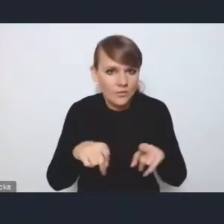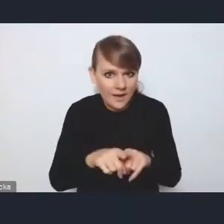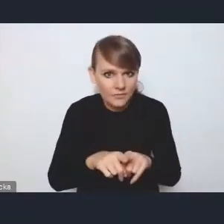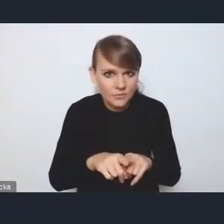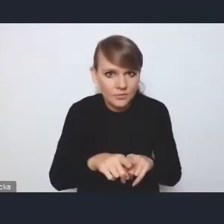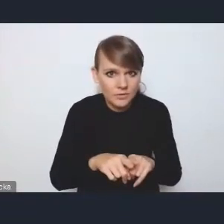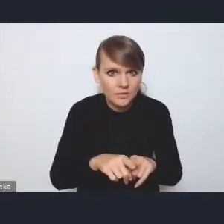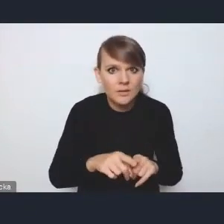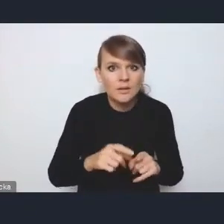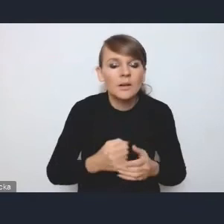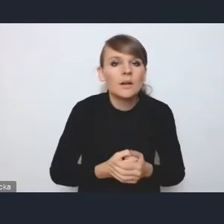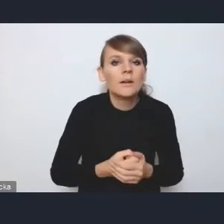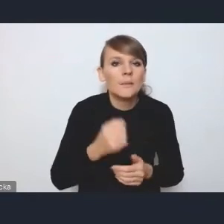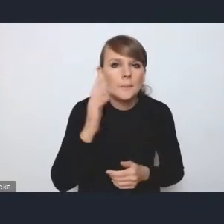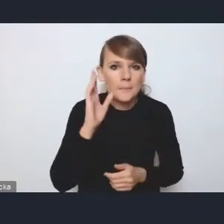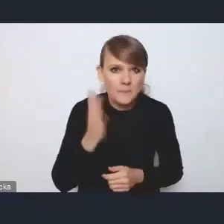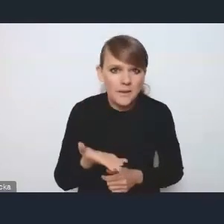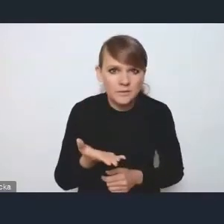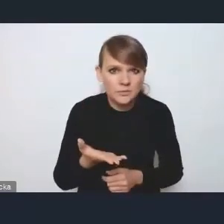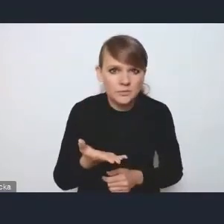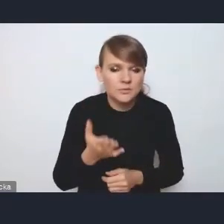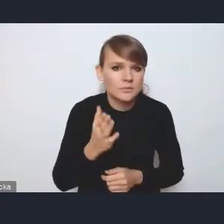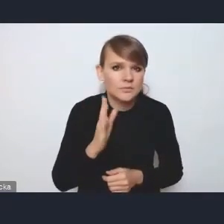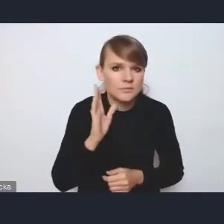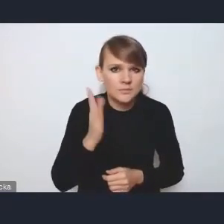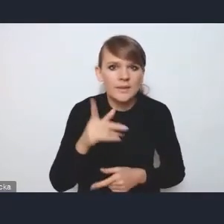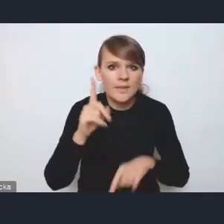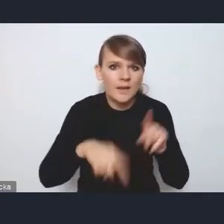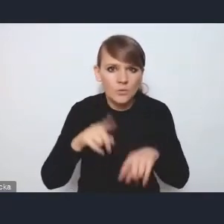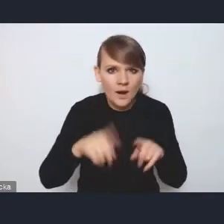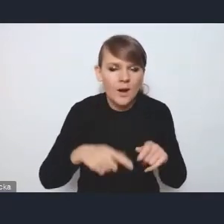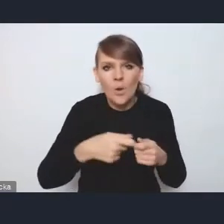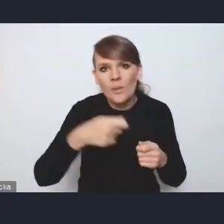będzie naturalną taką kontynuacją zespołu międzyresortowego,